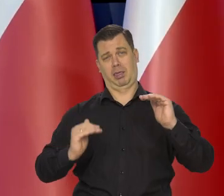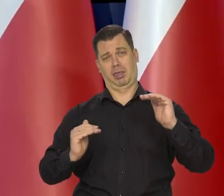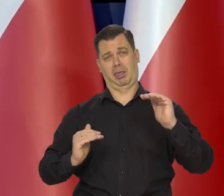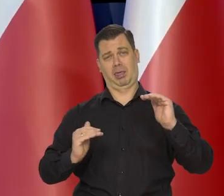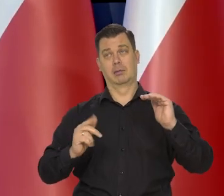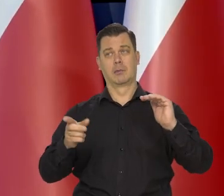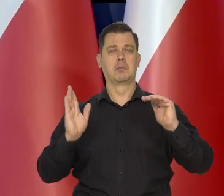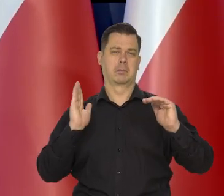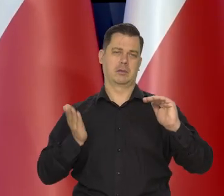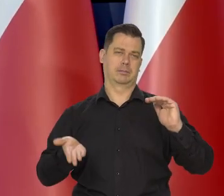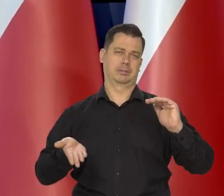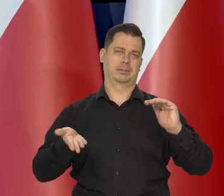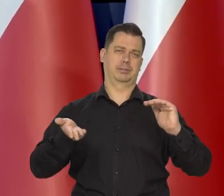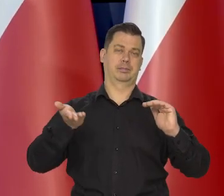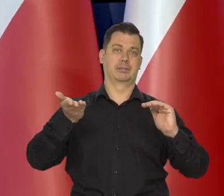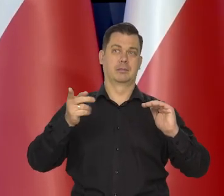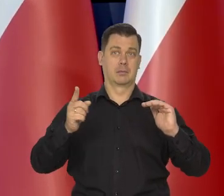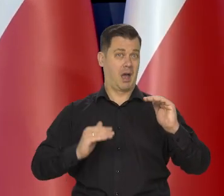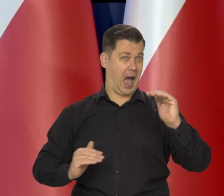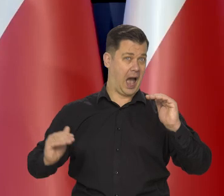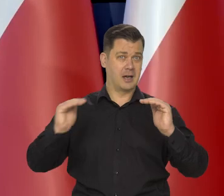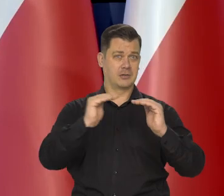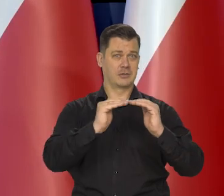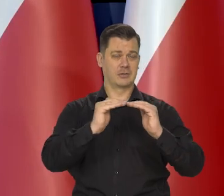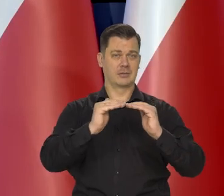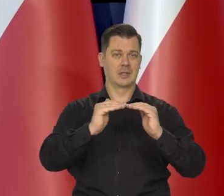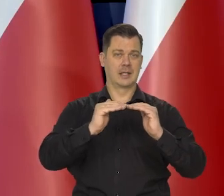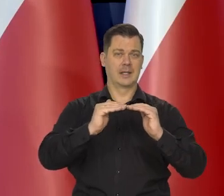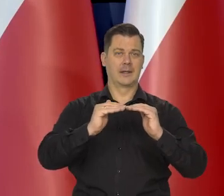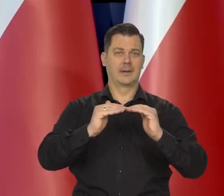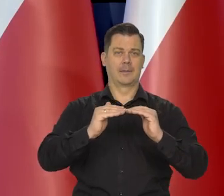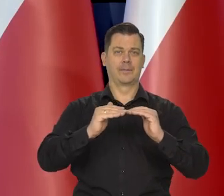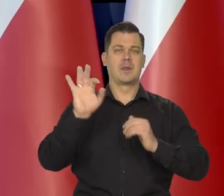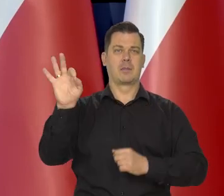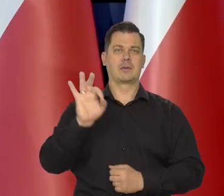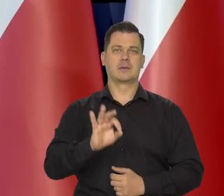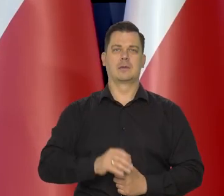są daleko od takiego skoku stopy procentowej,